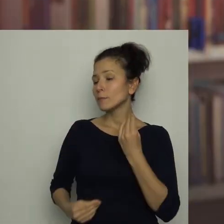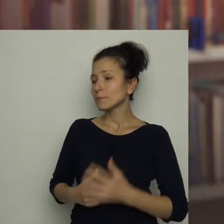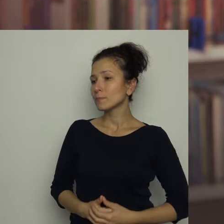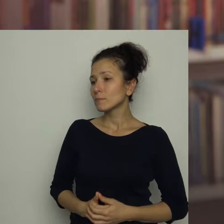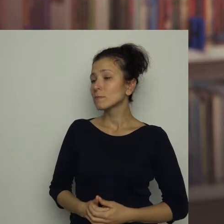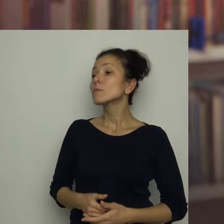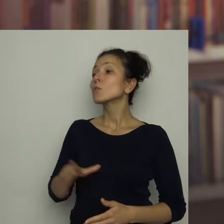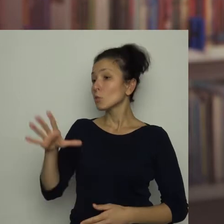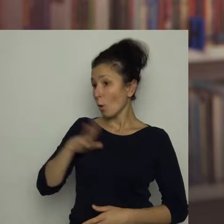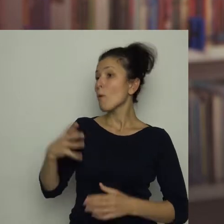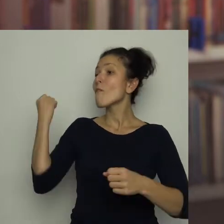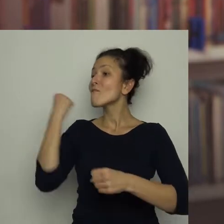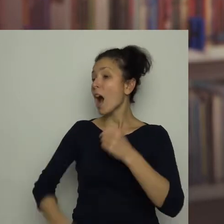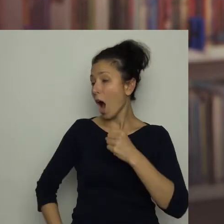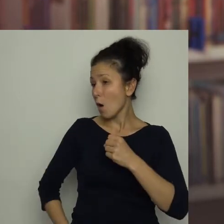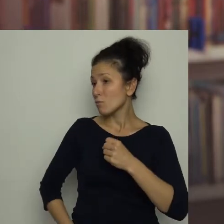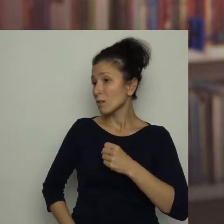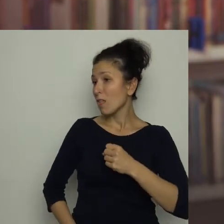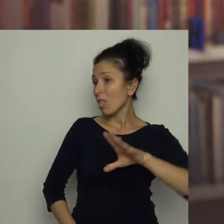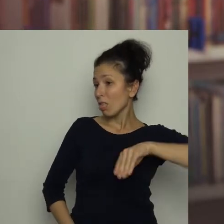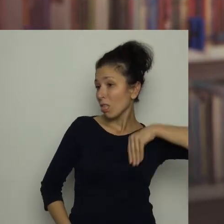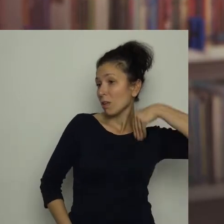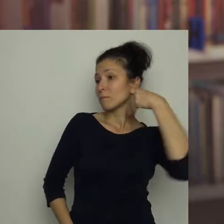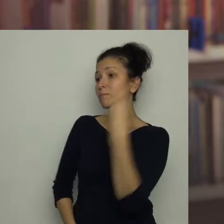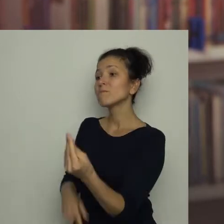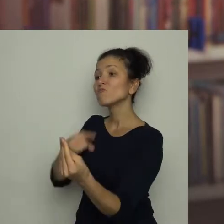To był faul, za który dostajesz ode mnie czerwoną kartkę.